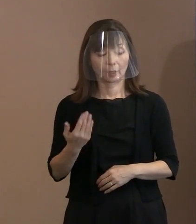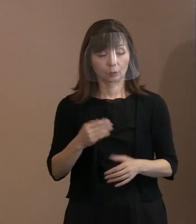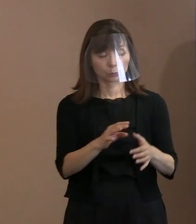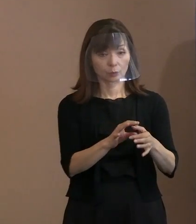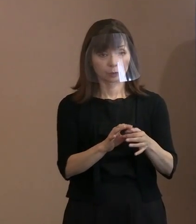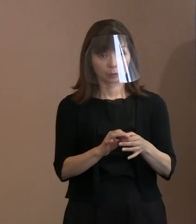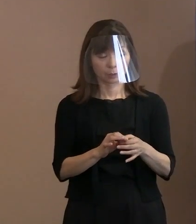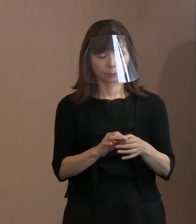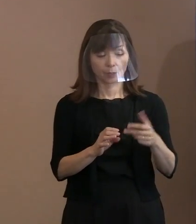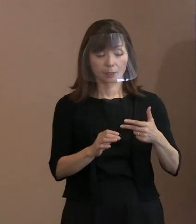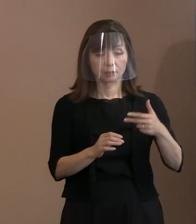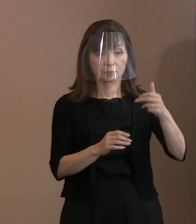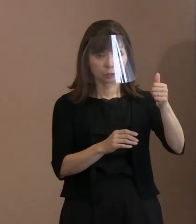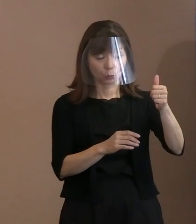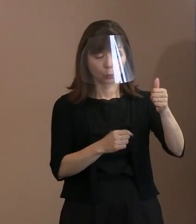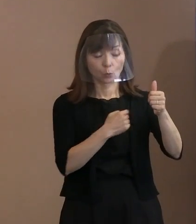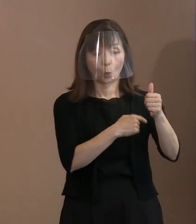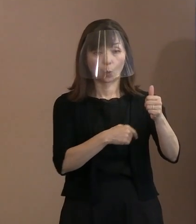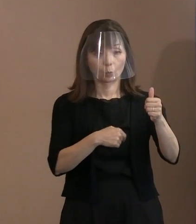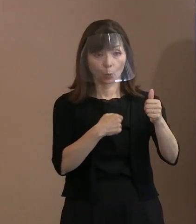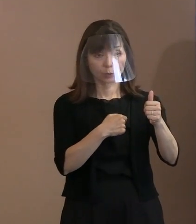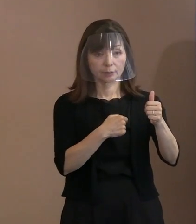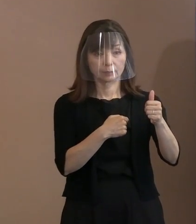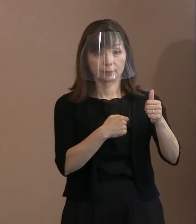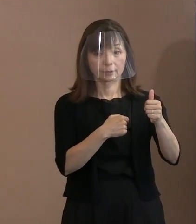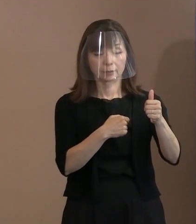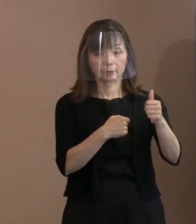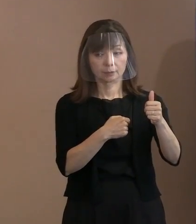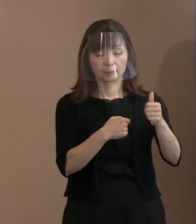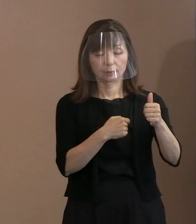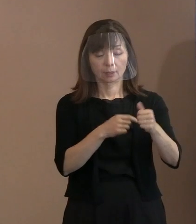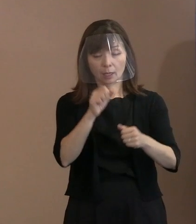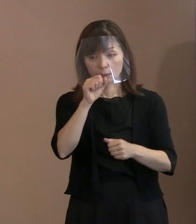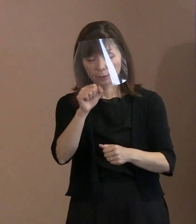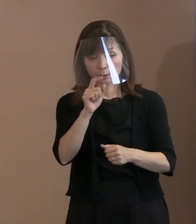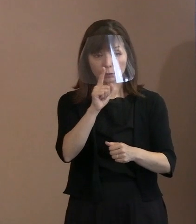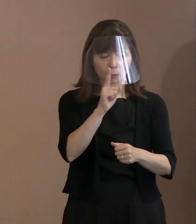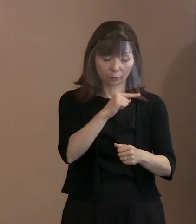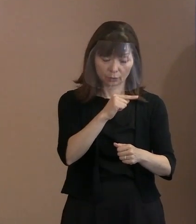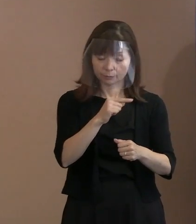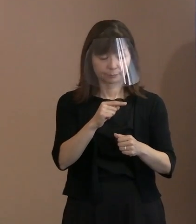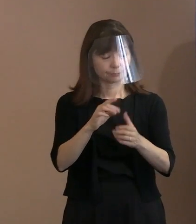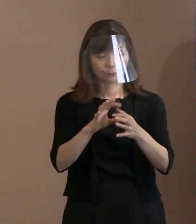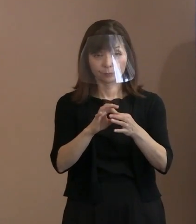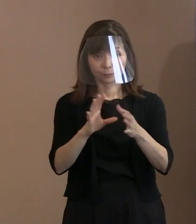市長の思いとしてはあまりどちらが悪いとか そういうことではなくて､